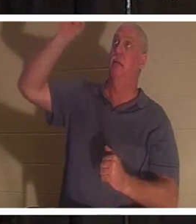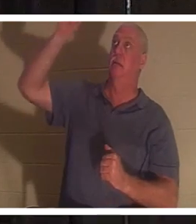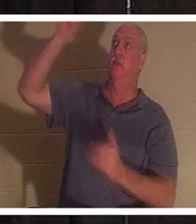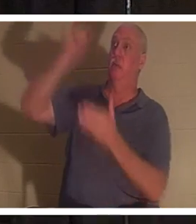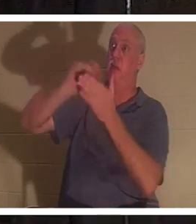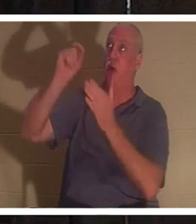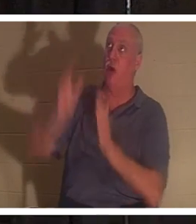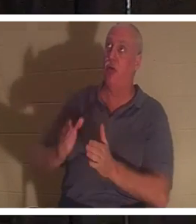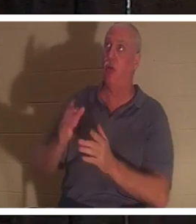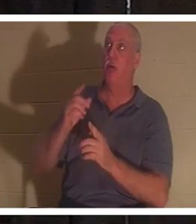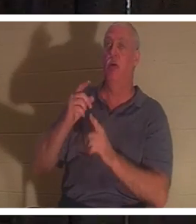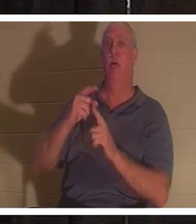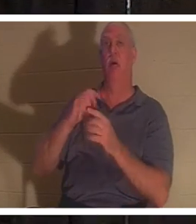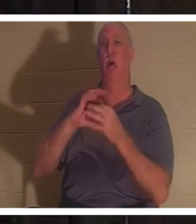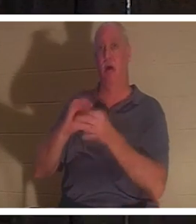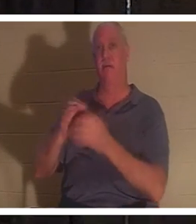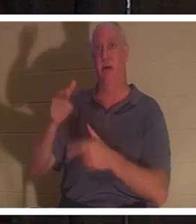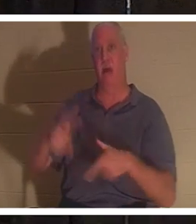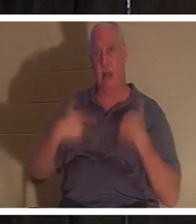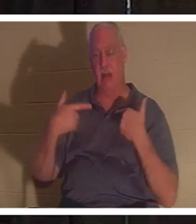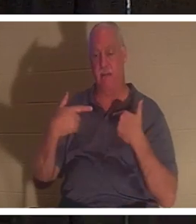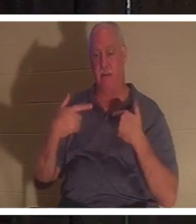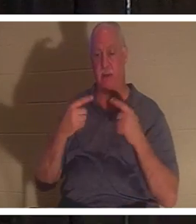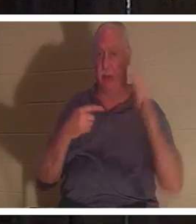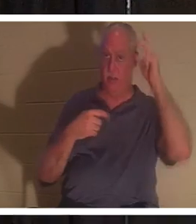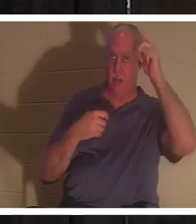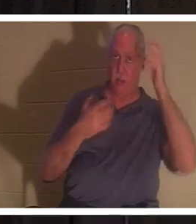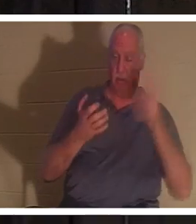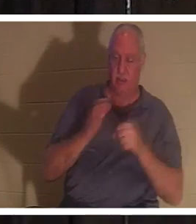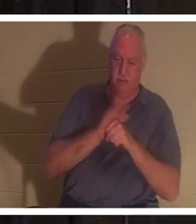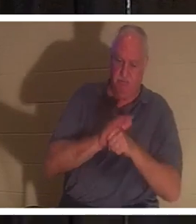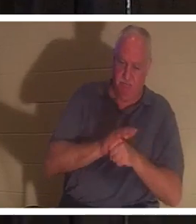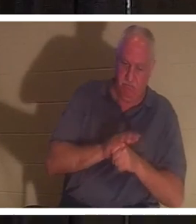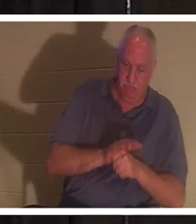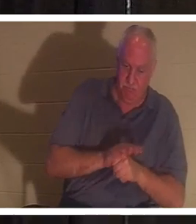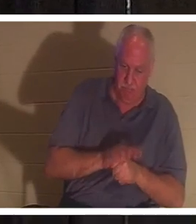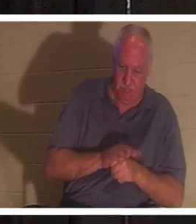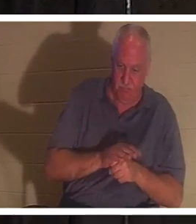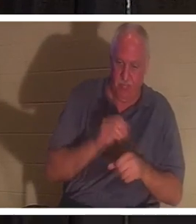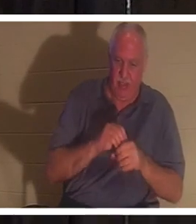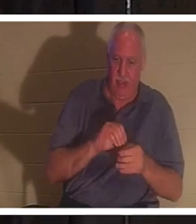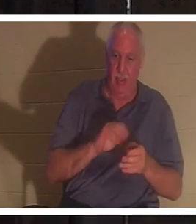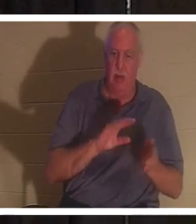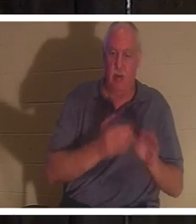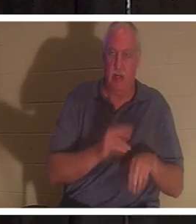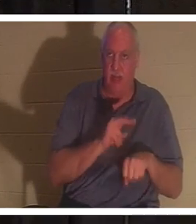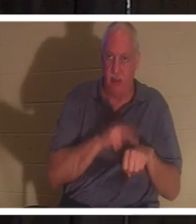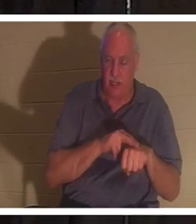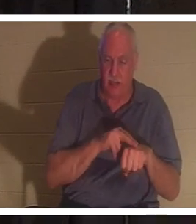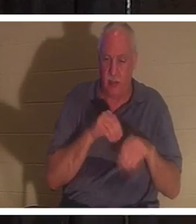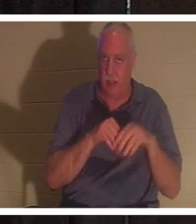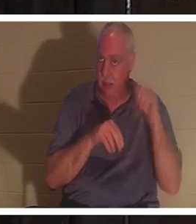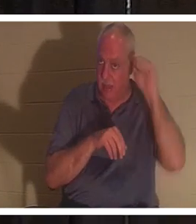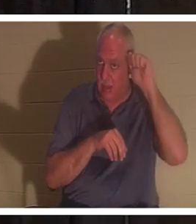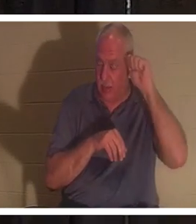l'Auteur de la Vie et l'ennemi voudrait nous retenir dans notre nature de mort en Adam. En Adam